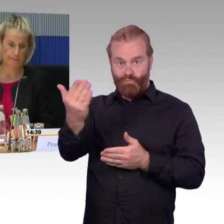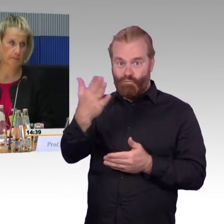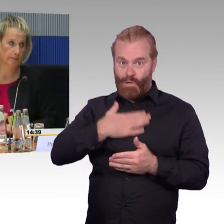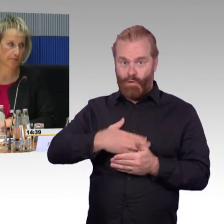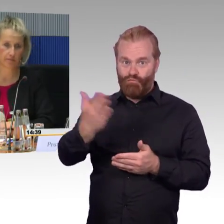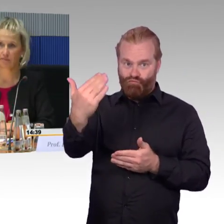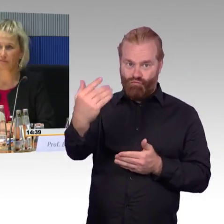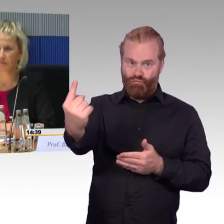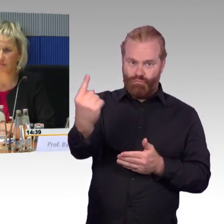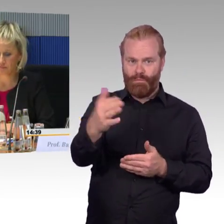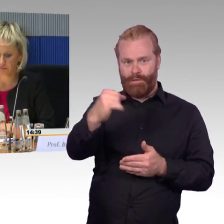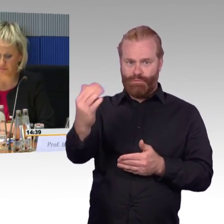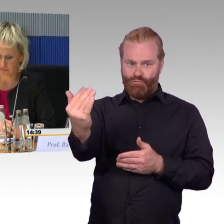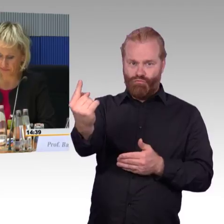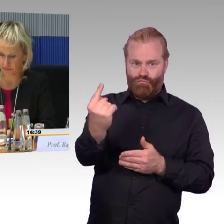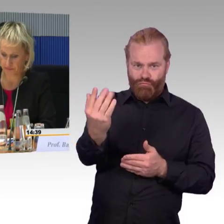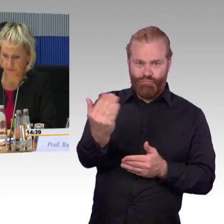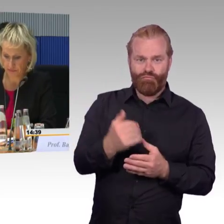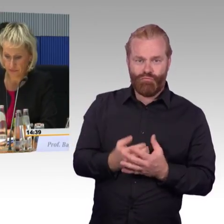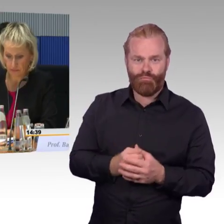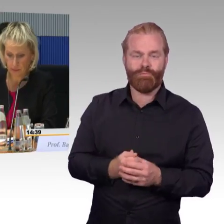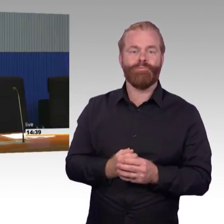(Rednerwechsel) Stellen Sie sich vielleicht noch mal ganz kurz vor mit Namen.